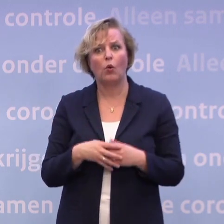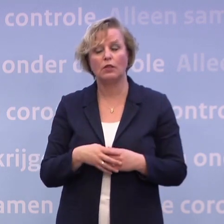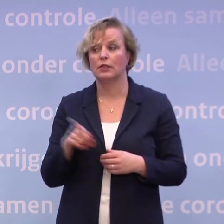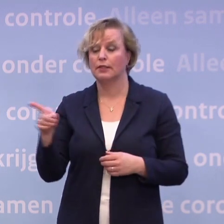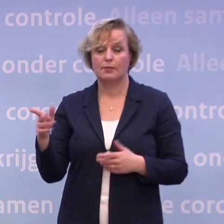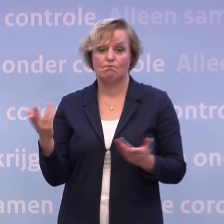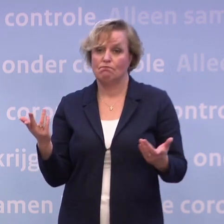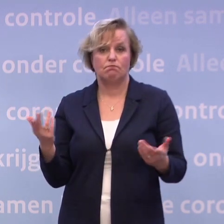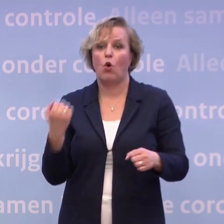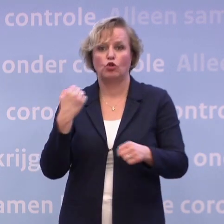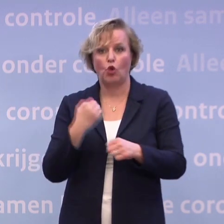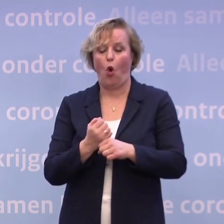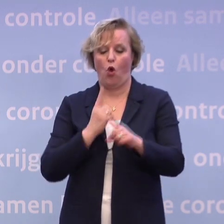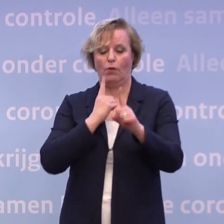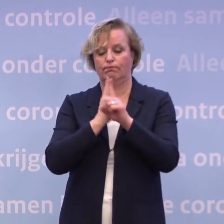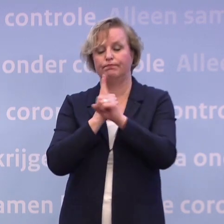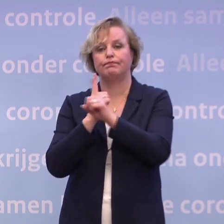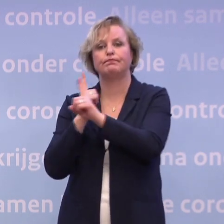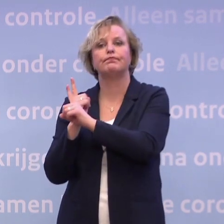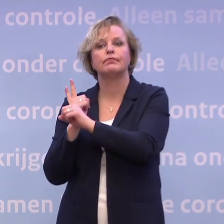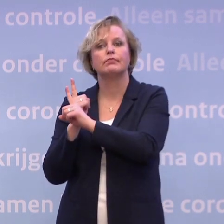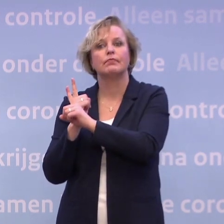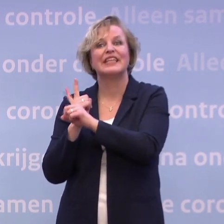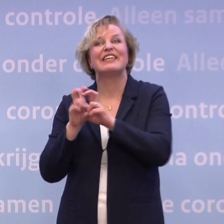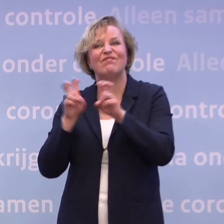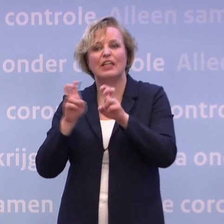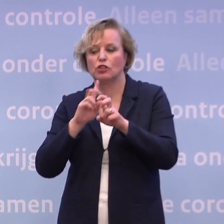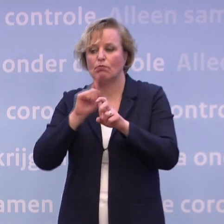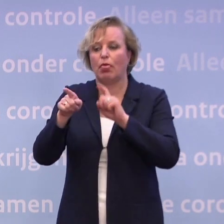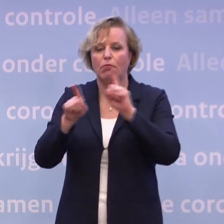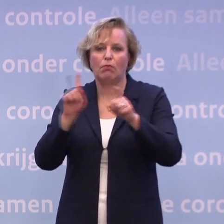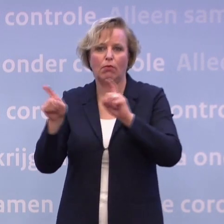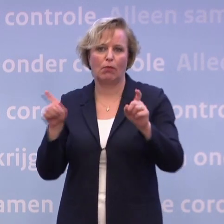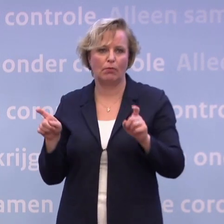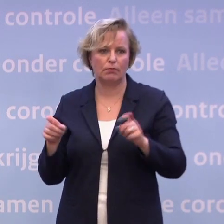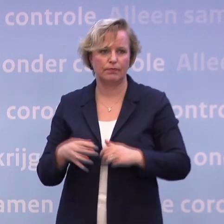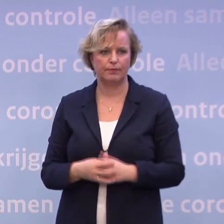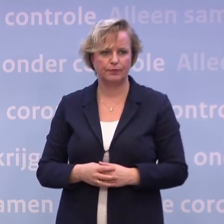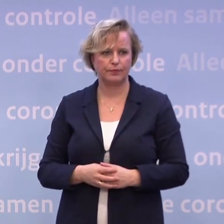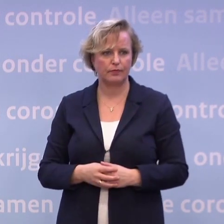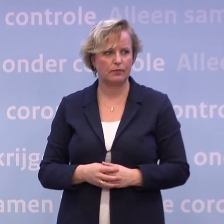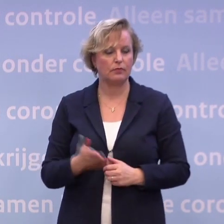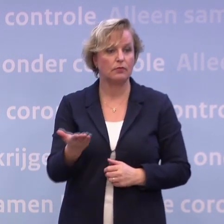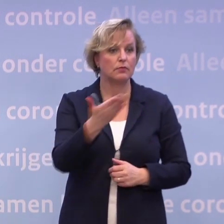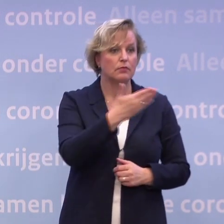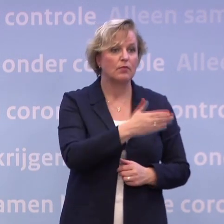...binnen de anderhalve meter bij elkaar in de buurt komen... ...waardoor het virus kan overspringen. -Meneer De Jonge, wat is uw analyse? Het kabinet spreekt met één mond.